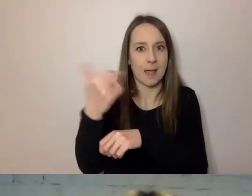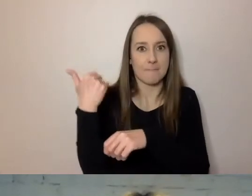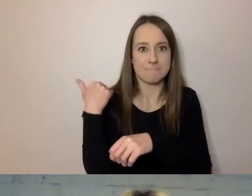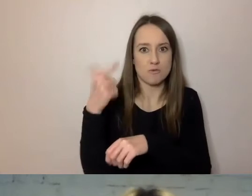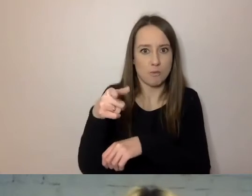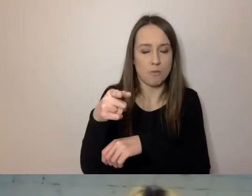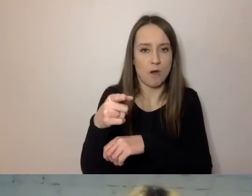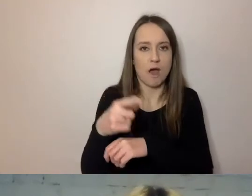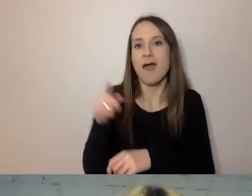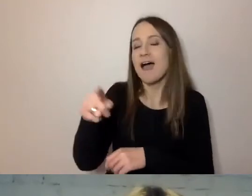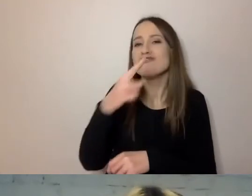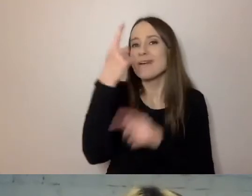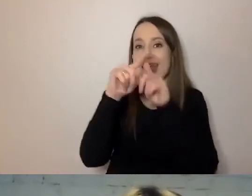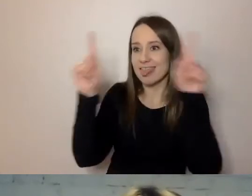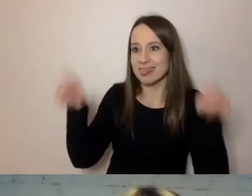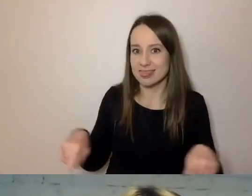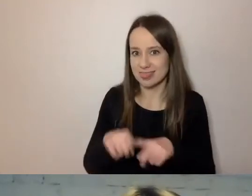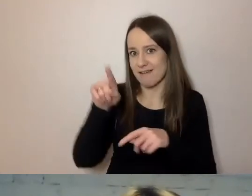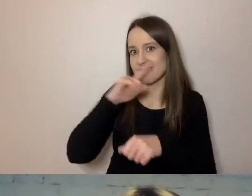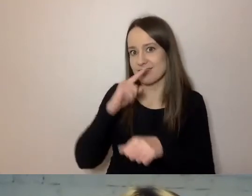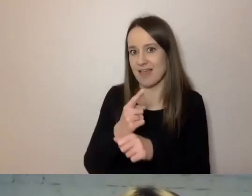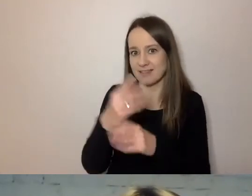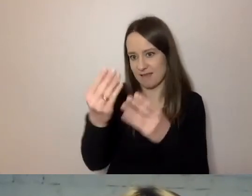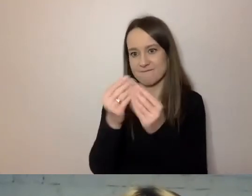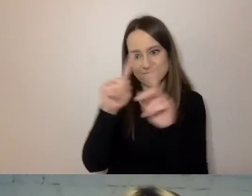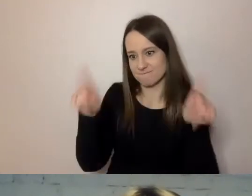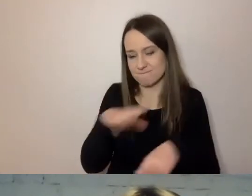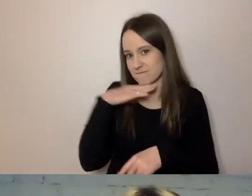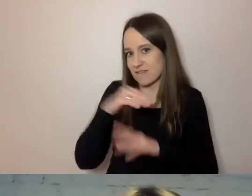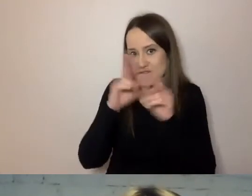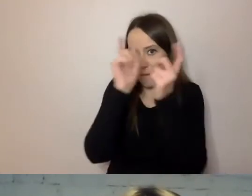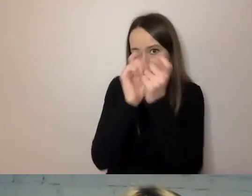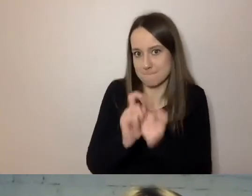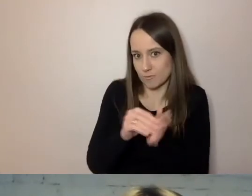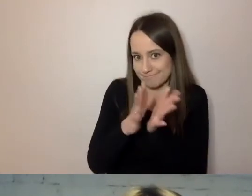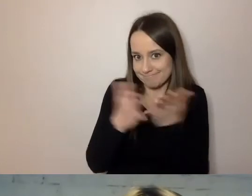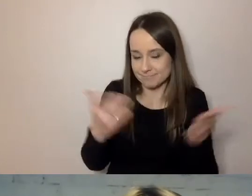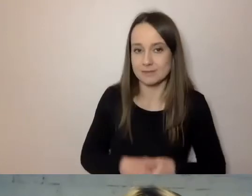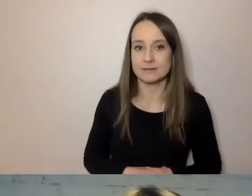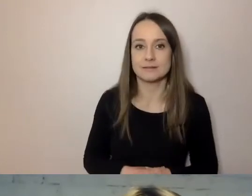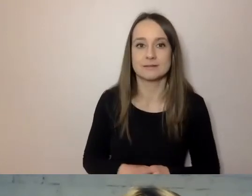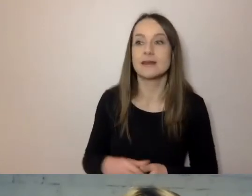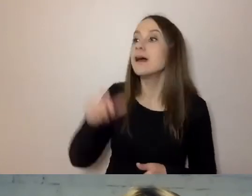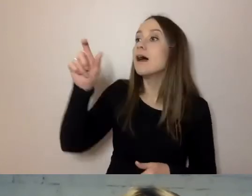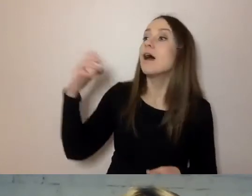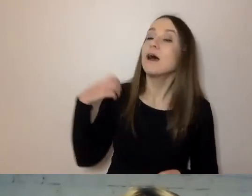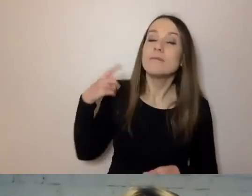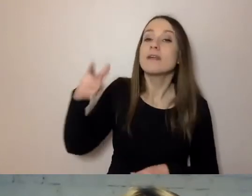Sam zmieścił się z decyzją na jednej kartce. Wszystko napisał w punktach. Brytyjczycy zajmowali się reformą administracji,